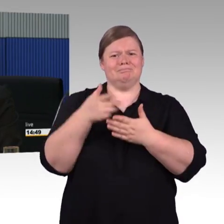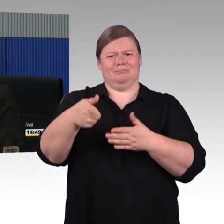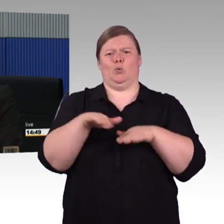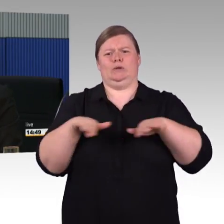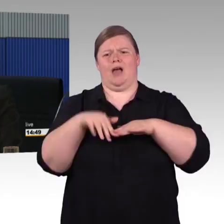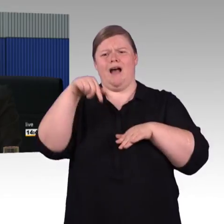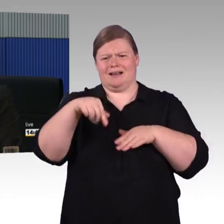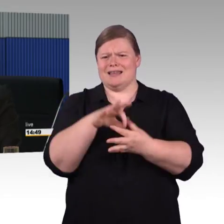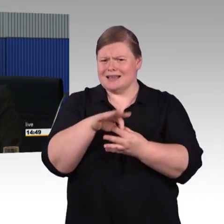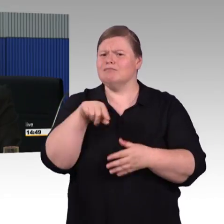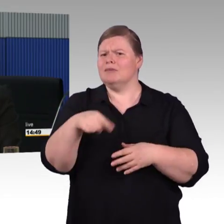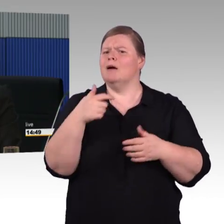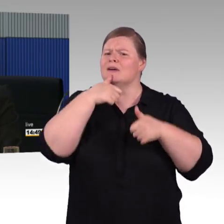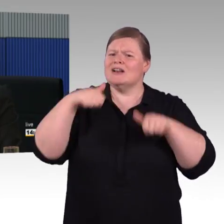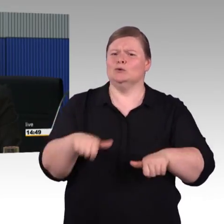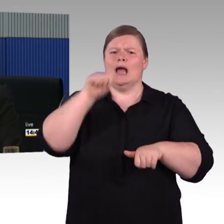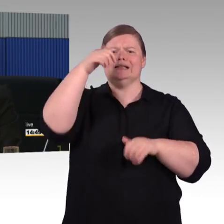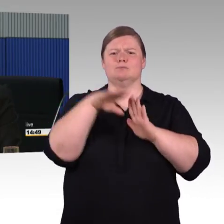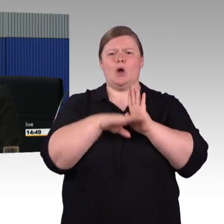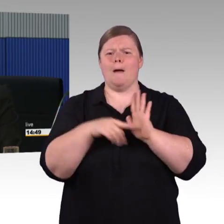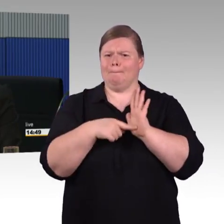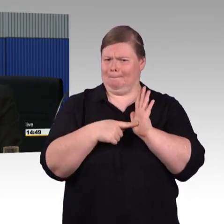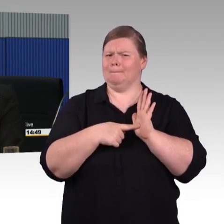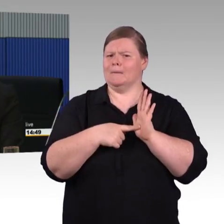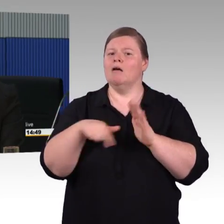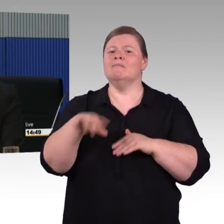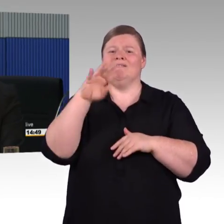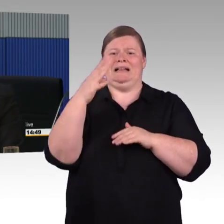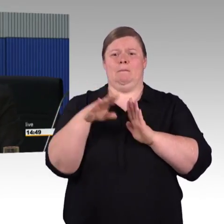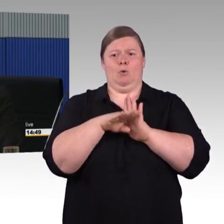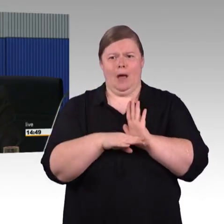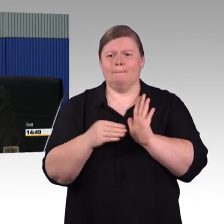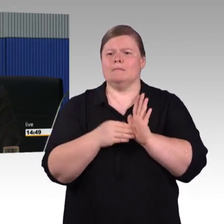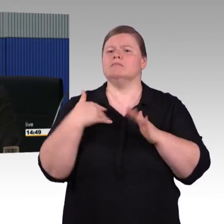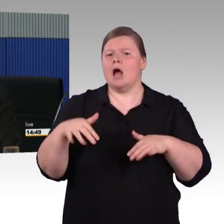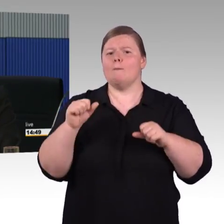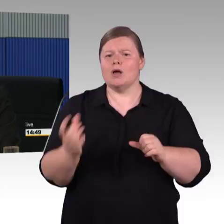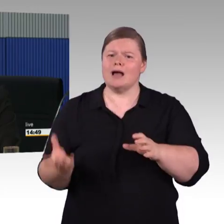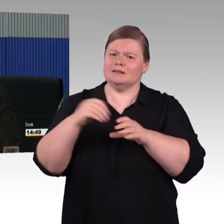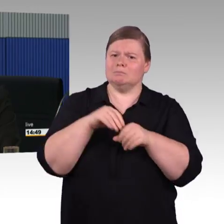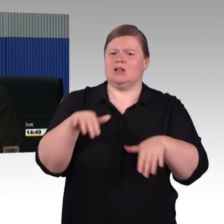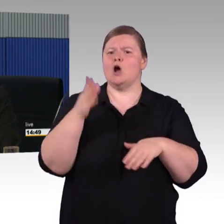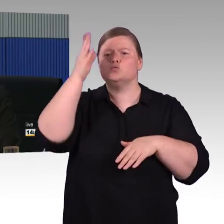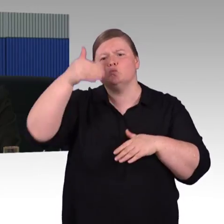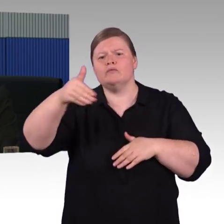und der wird auch die Lok gespannten Züge ersetzen. Wenn die ICE Generation nicht mehr ins Redesign geht.